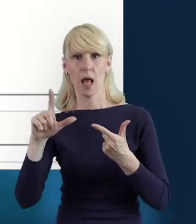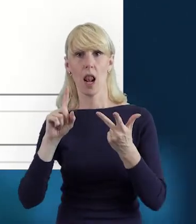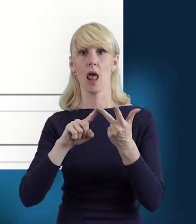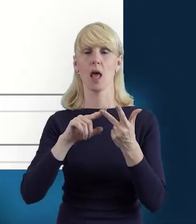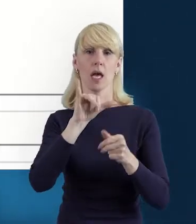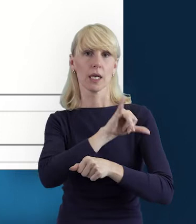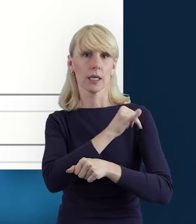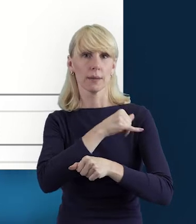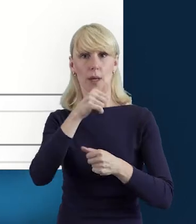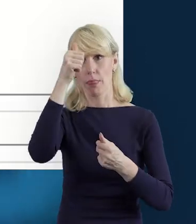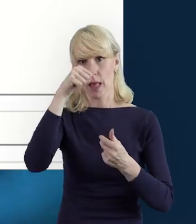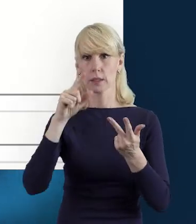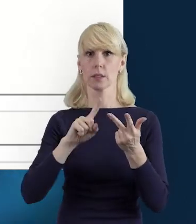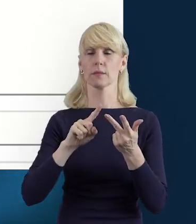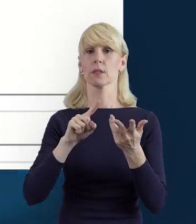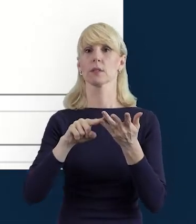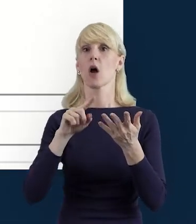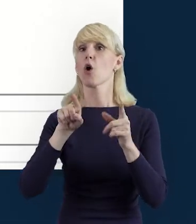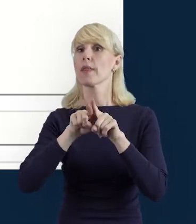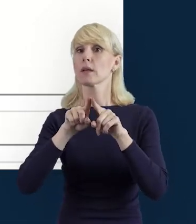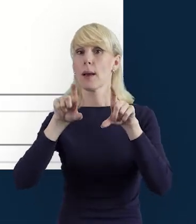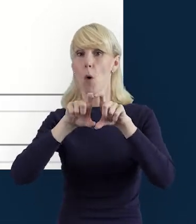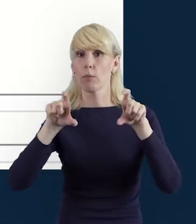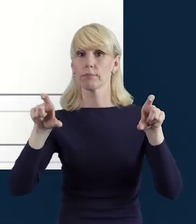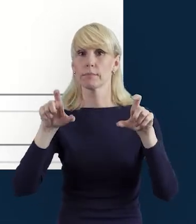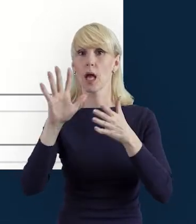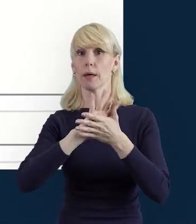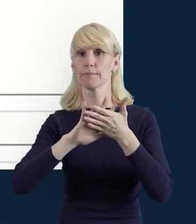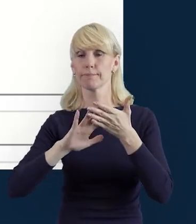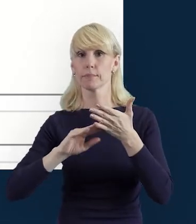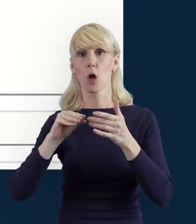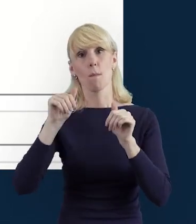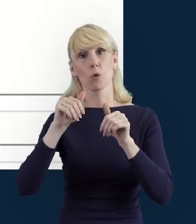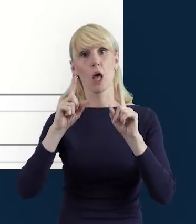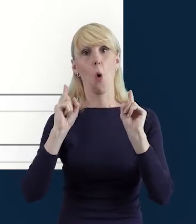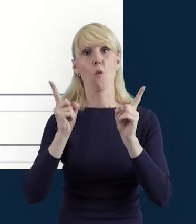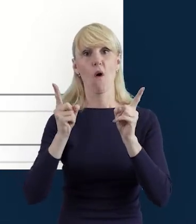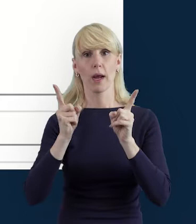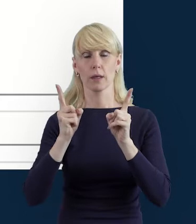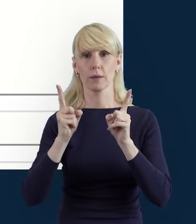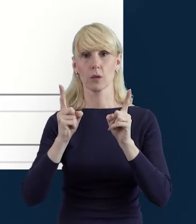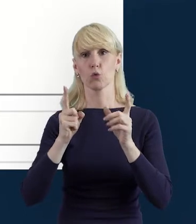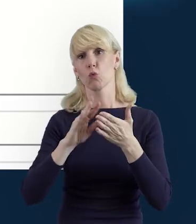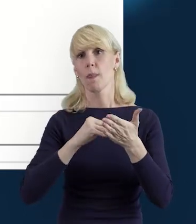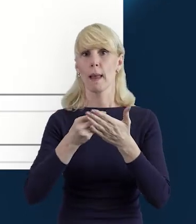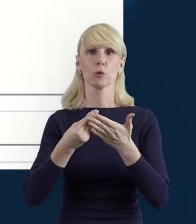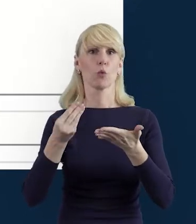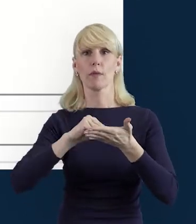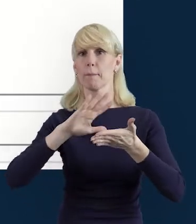A także edytowalne pole tekstowe „Uwagi", w którym mogą Państwo zawrzeć dodatkowe informacje,